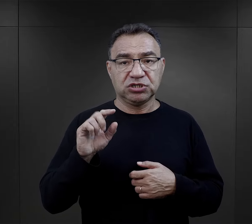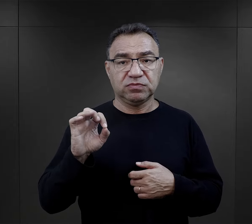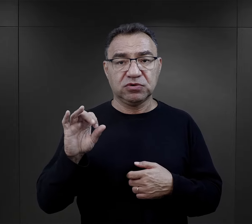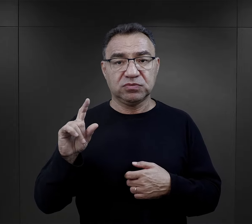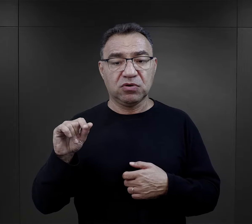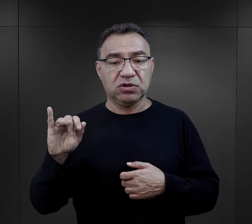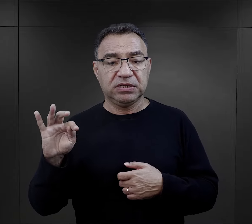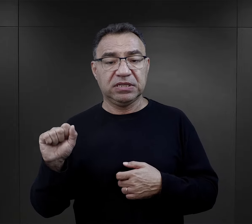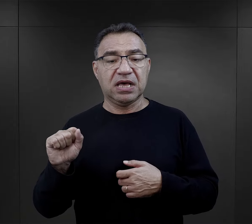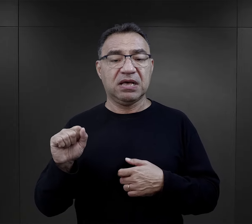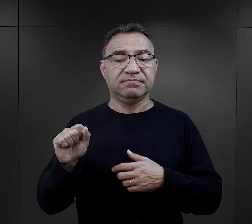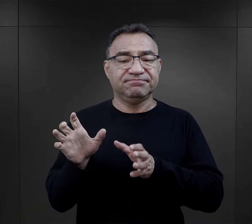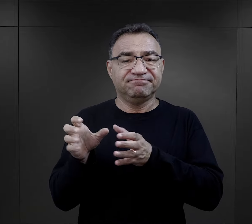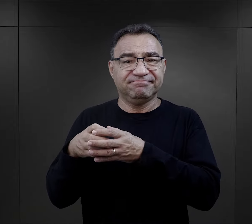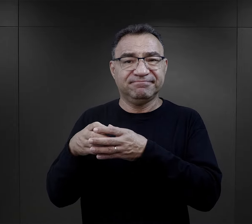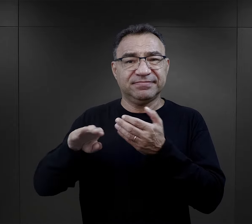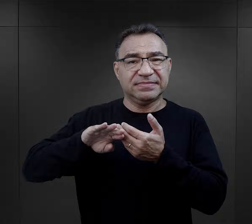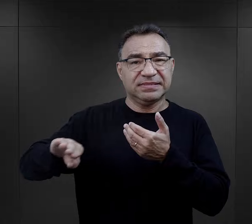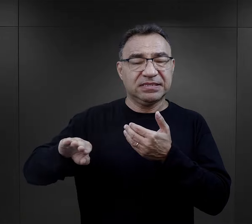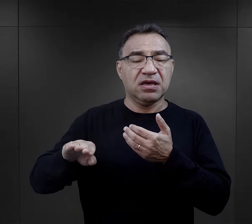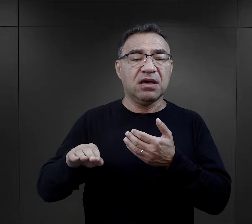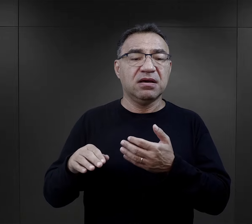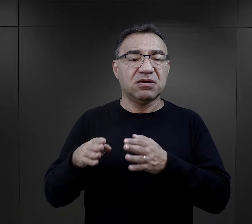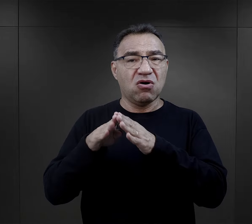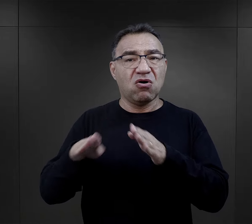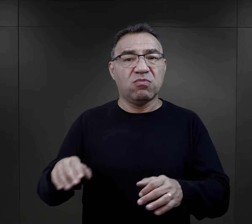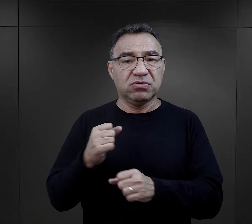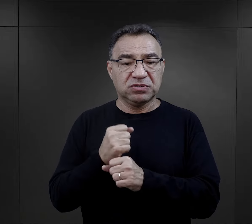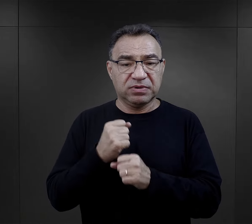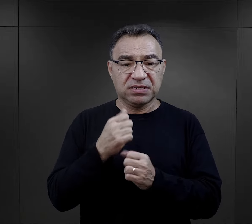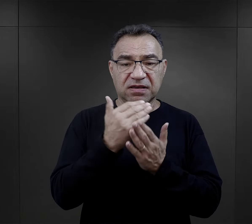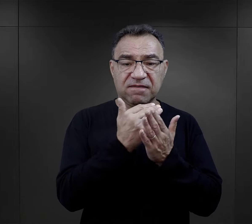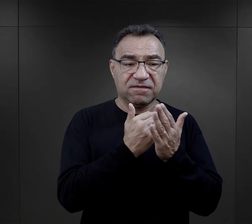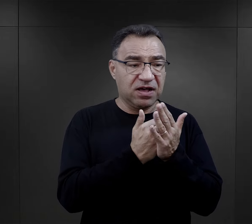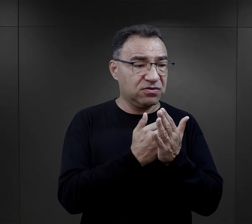z gett czy z obozów pracy, warunki, z którymi się zetknęli,